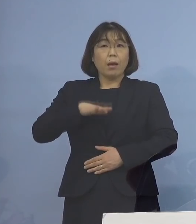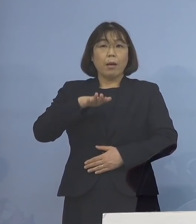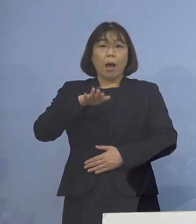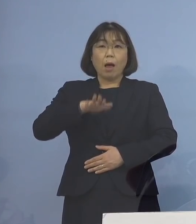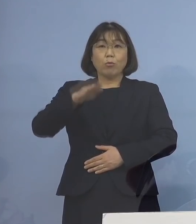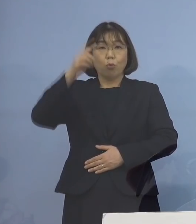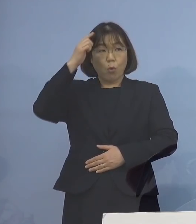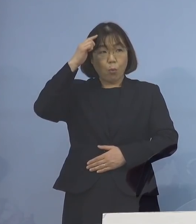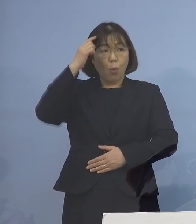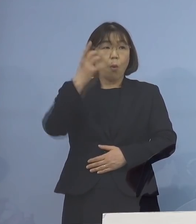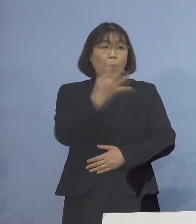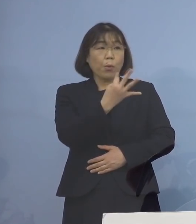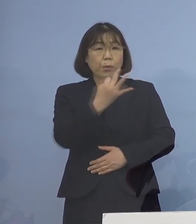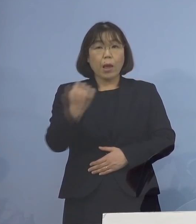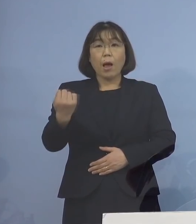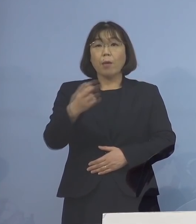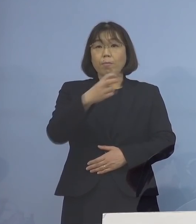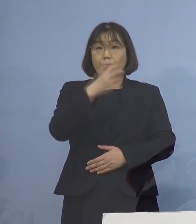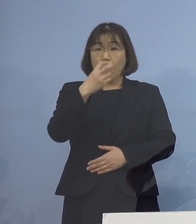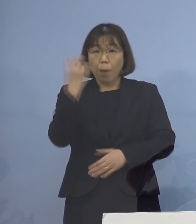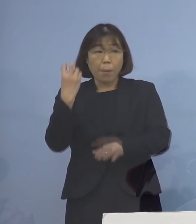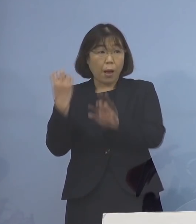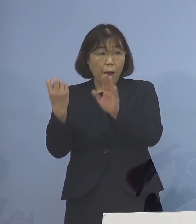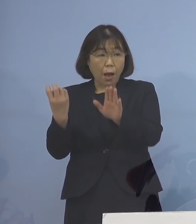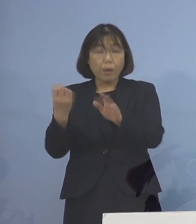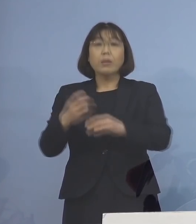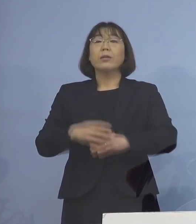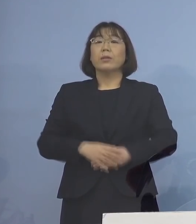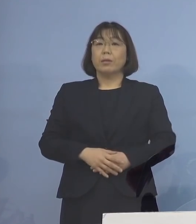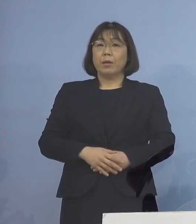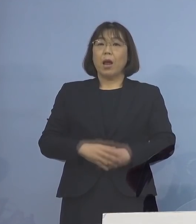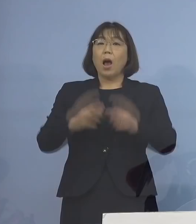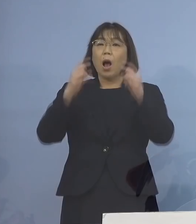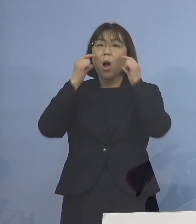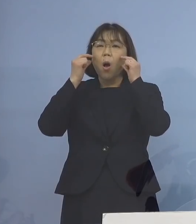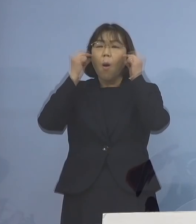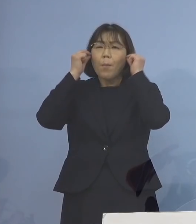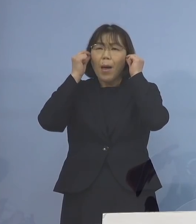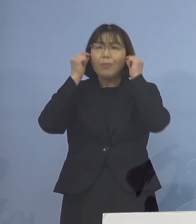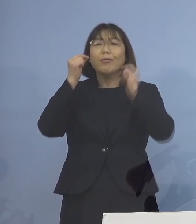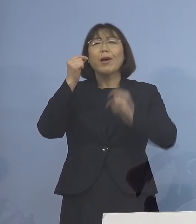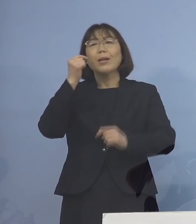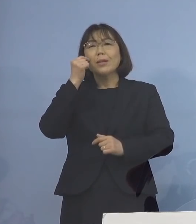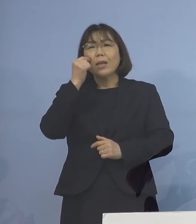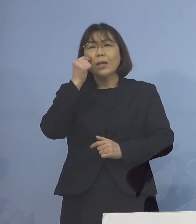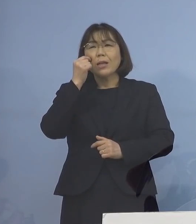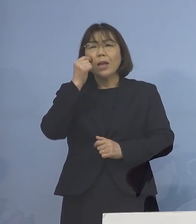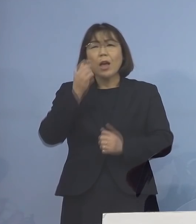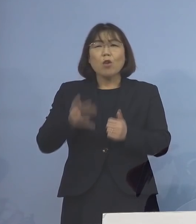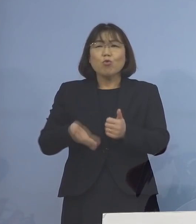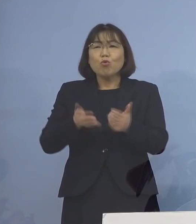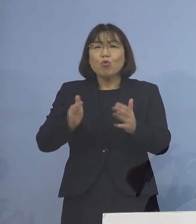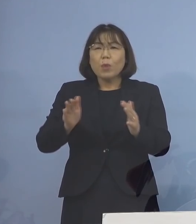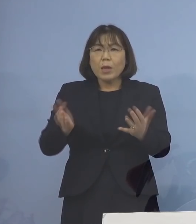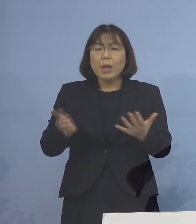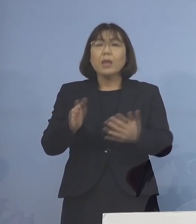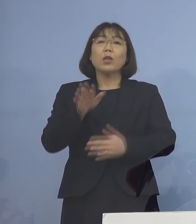たくさん出ているんですね それもそのはずマスクを着けることが できない あまり推奨しない こうしたことがあって